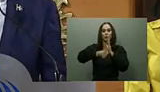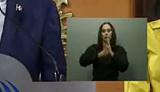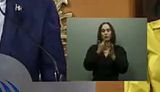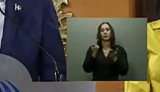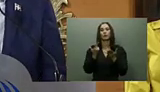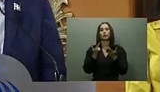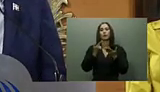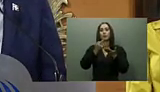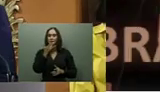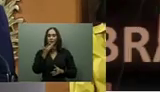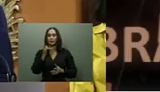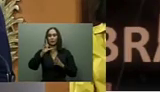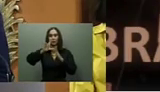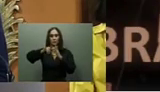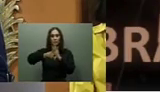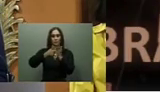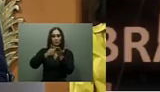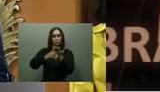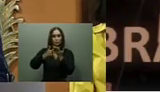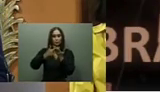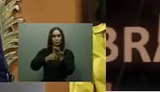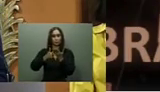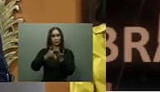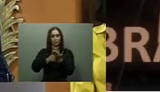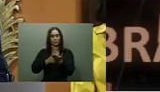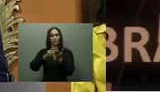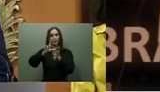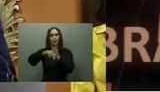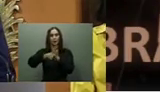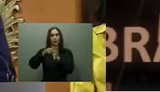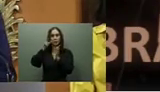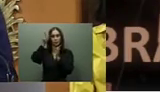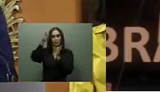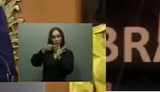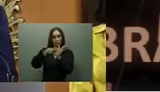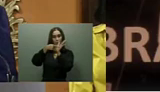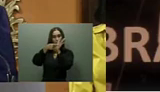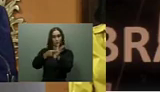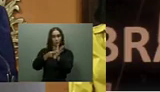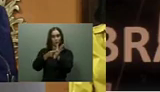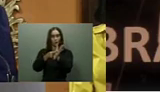Nacional recibirían la tarjeta Supérate, y en agosto, la gobernadora de Espaillat entregó